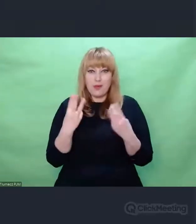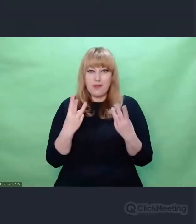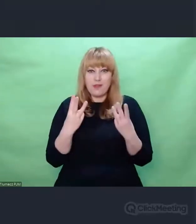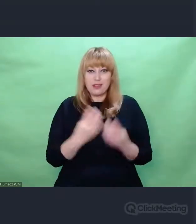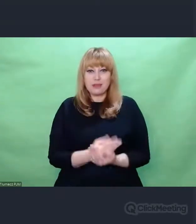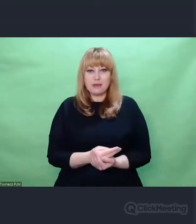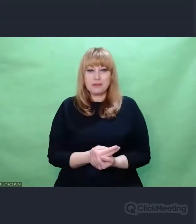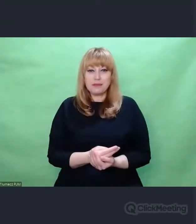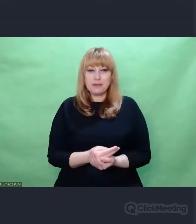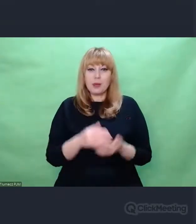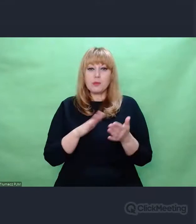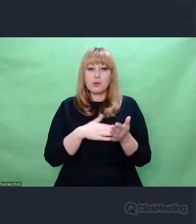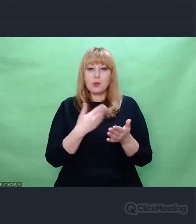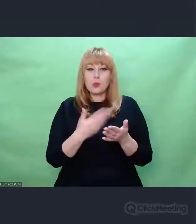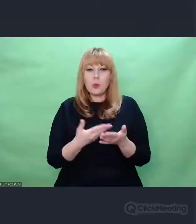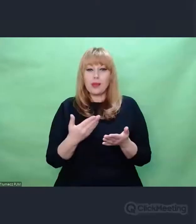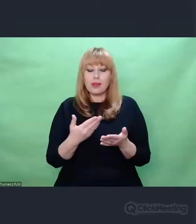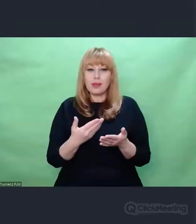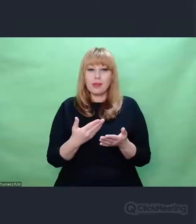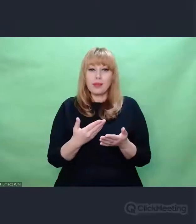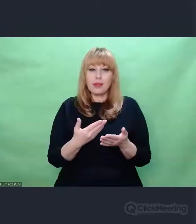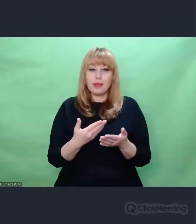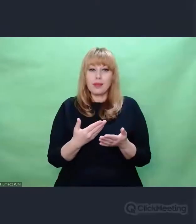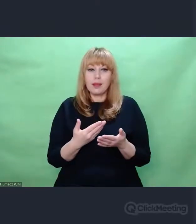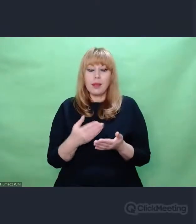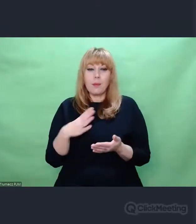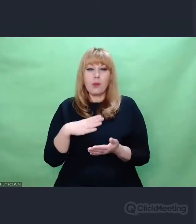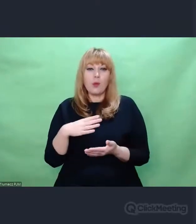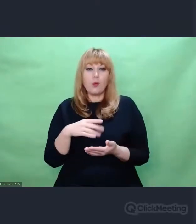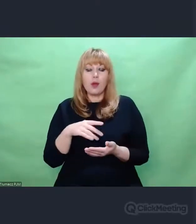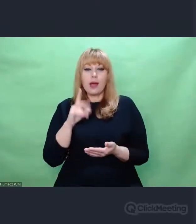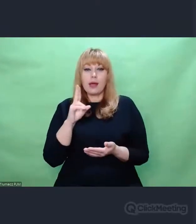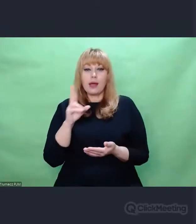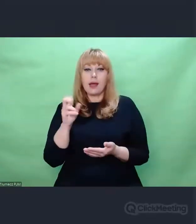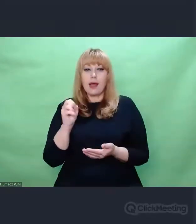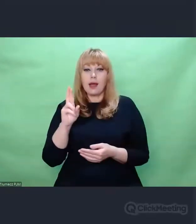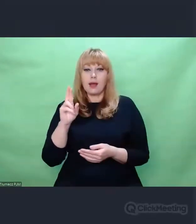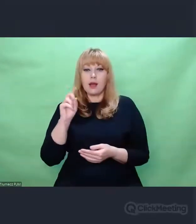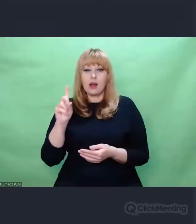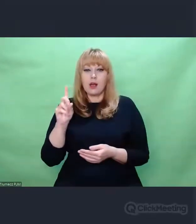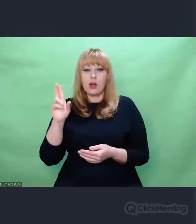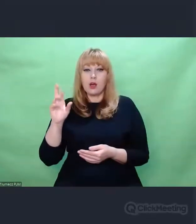był chociażby Karl Lorenz, kompozytor związany ze Szczecinem,